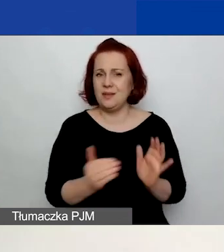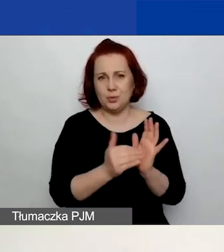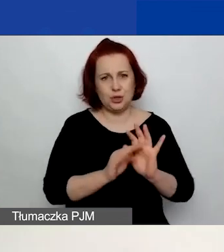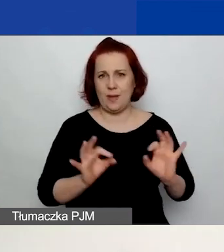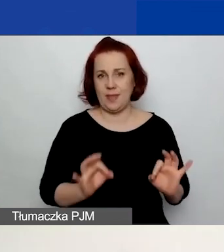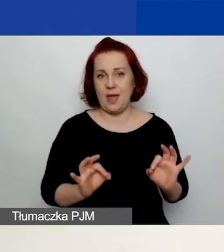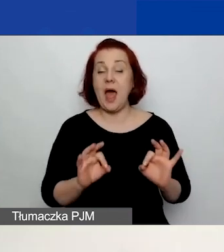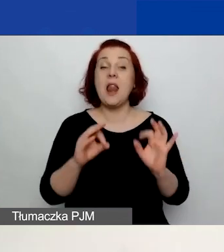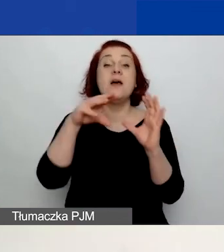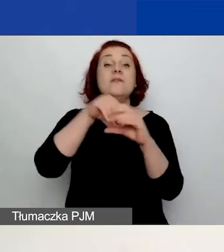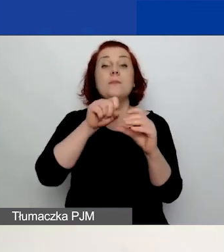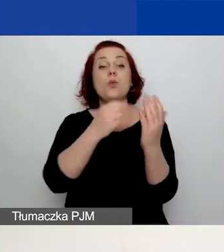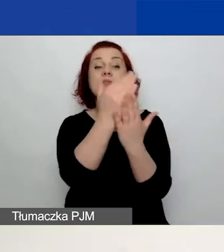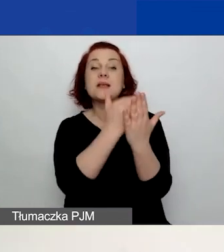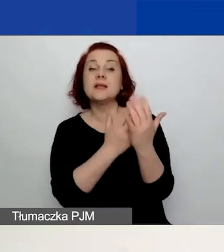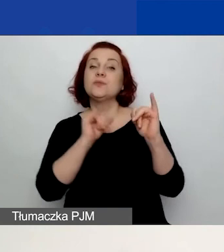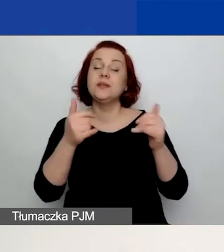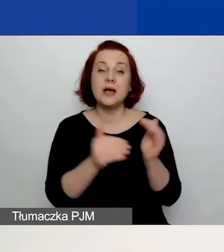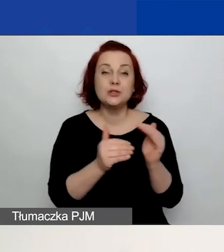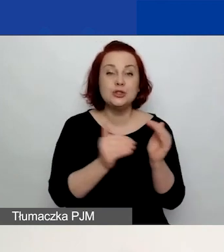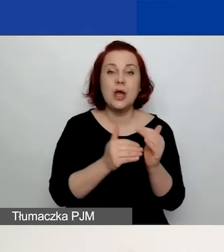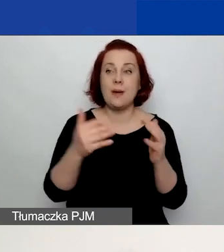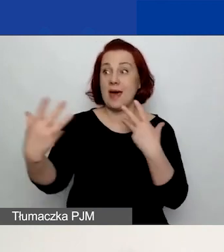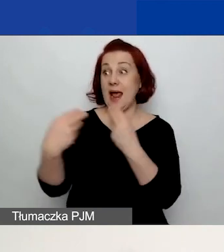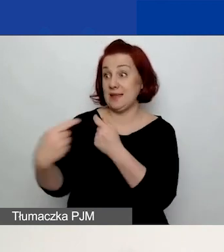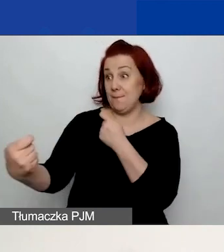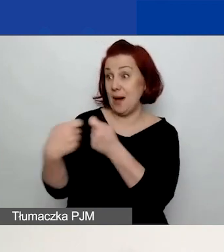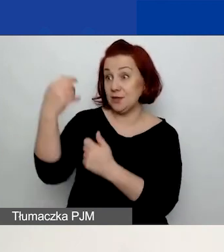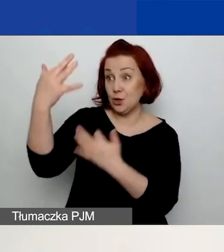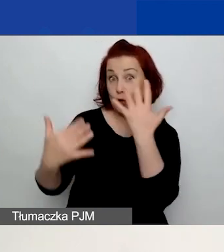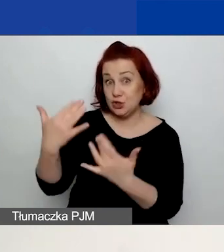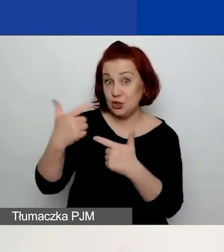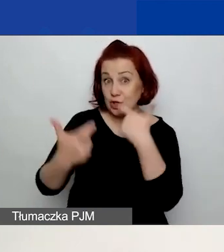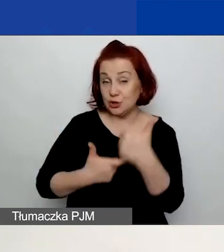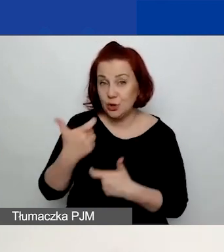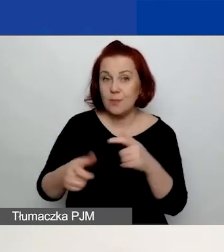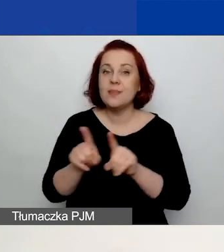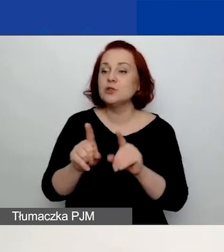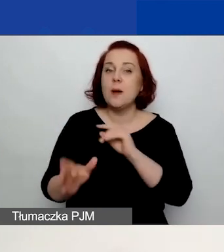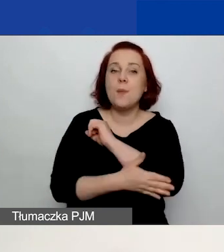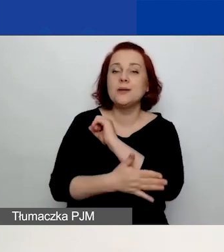jak np. należy się rozliczać z partnerem, jakie powinny być podstawowe minimalne wymagania